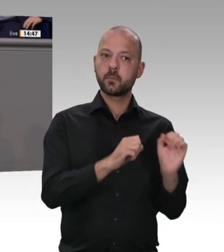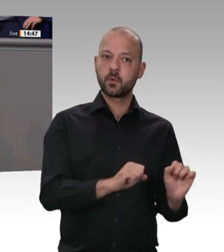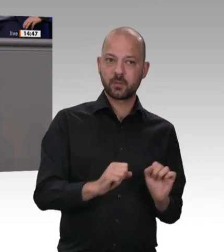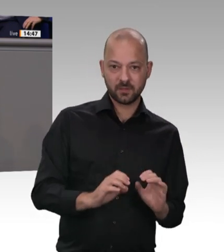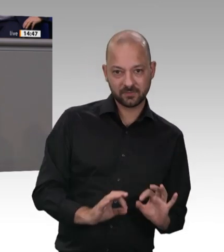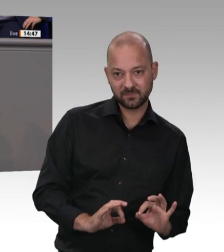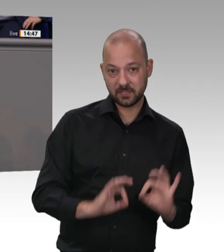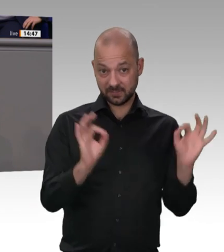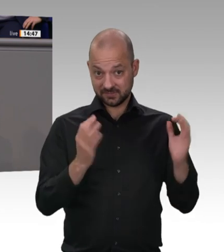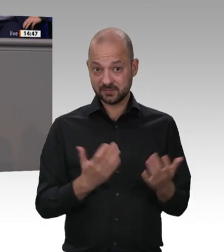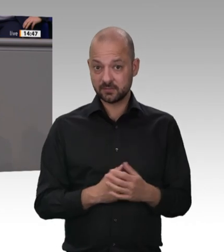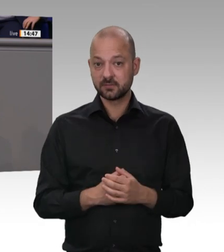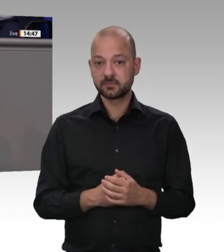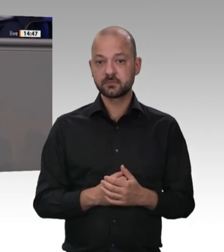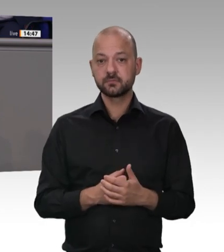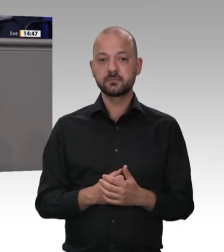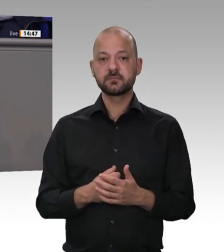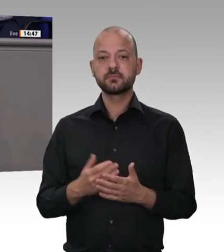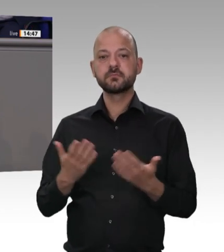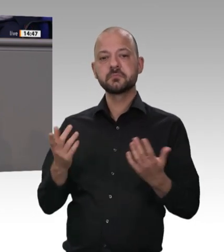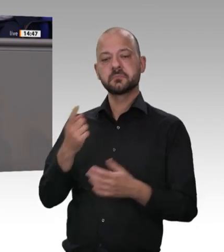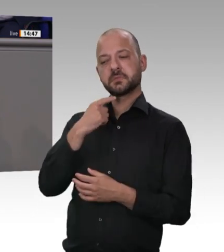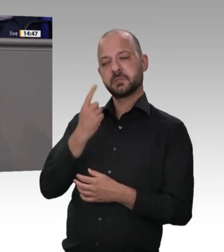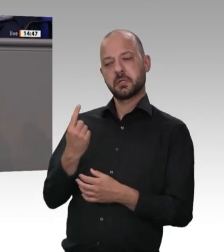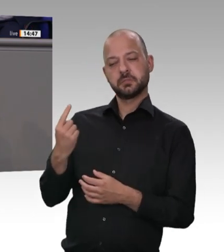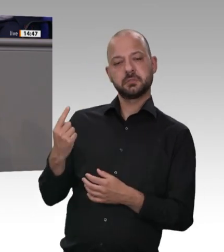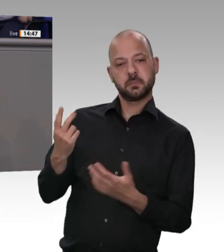die staatlichen Arbeitsschutzbehörden der Bundesländer besser kontrollieren können.